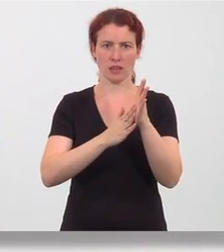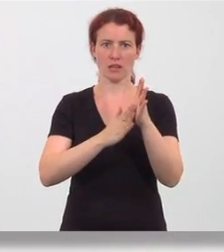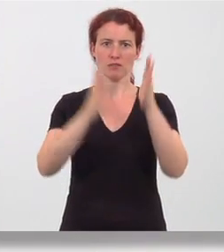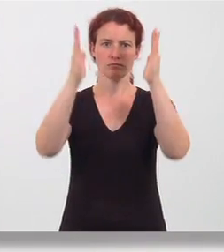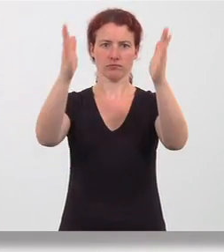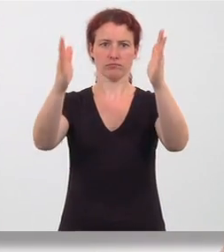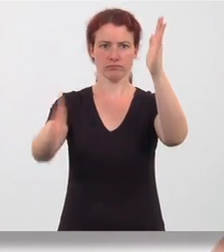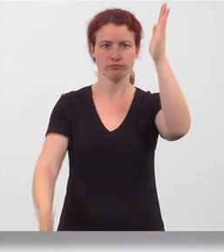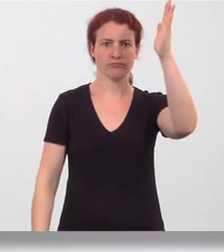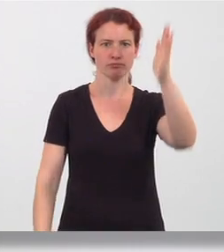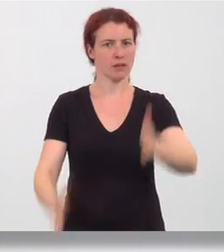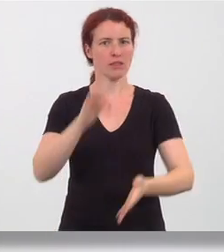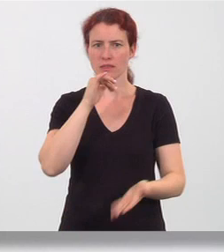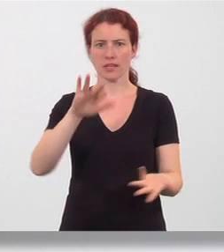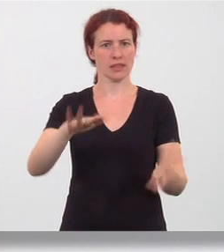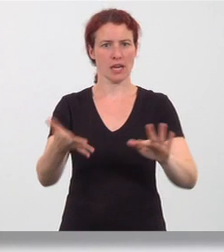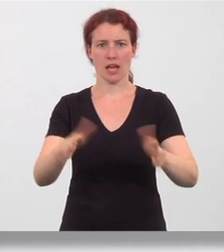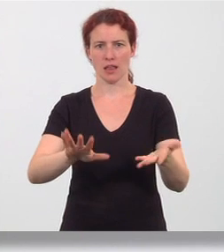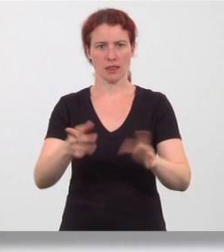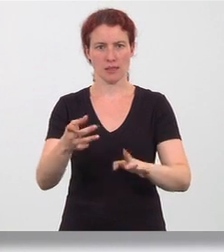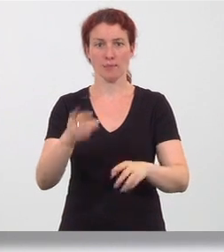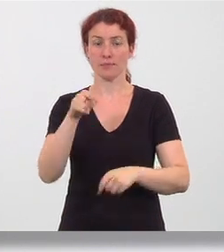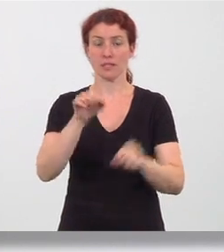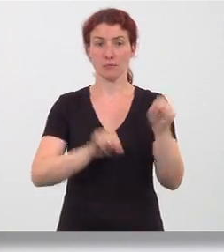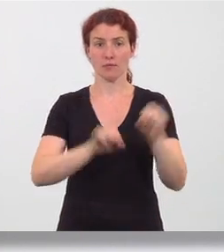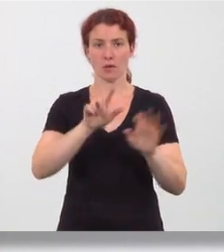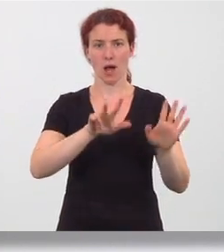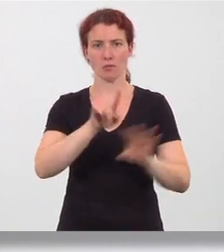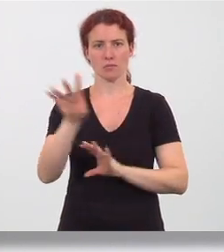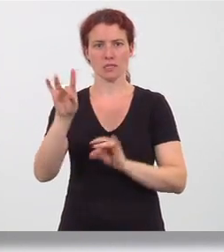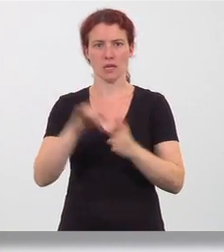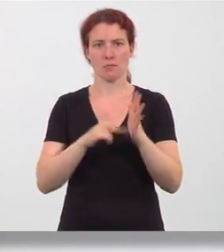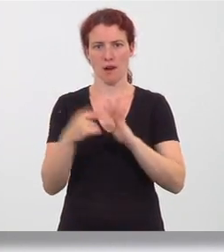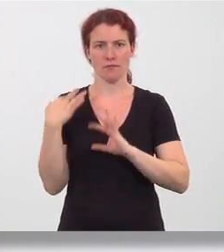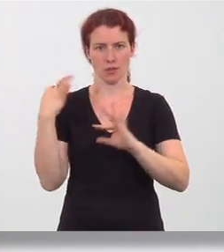und werden nicht gedreht. Führen Sie die Bewegung acht- bis zehnmal durch.